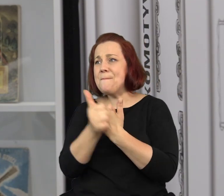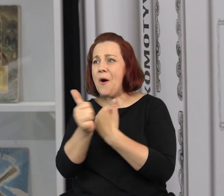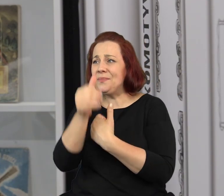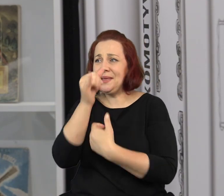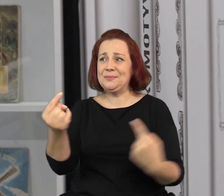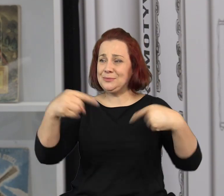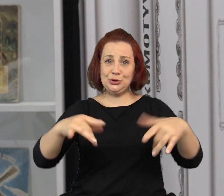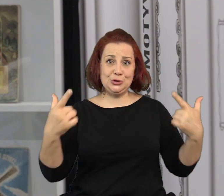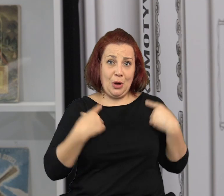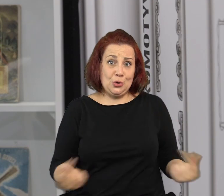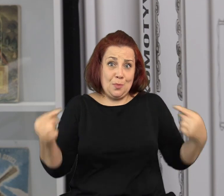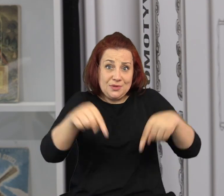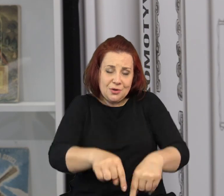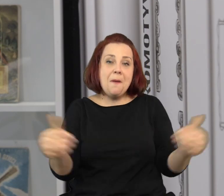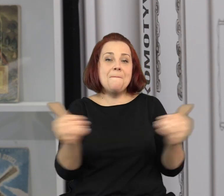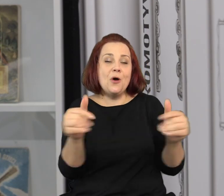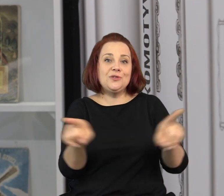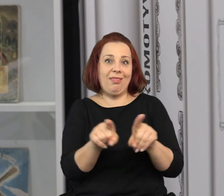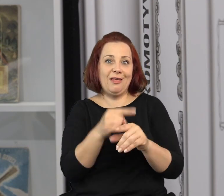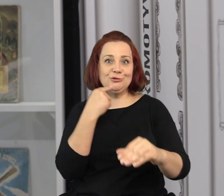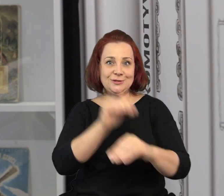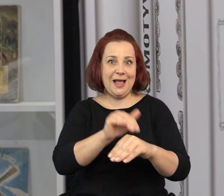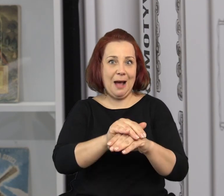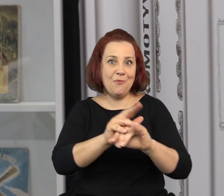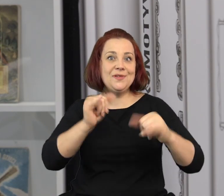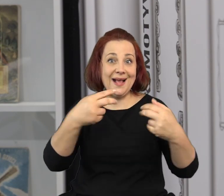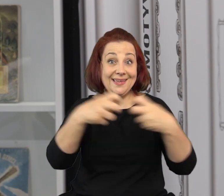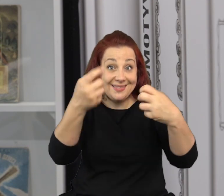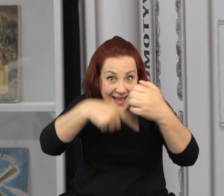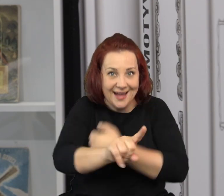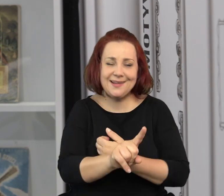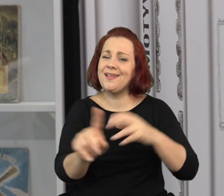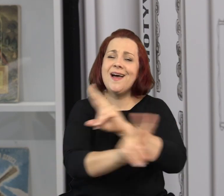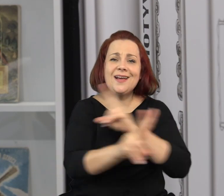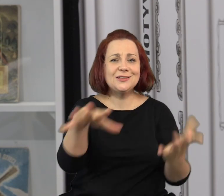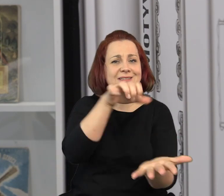Jeżeli z jakiegoś powodu nie możecie się u nas zjawić, to można je zamówić także online.